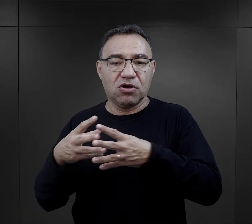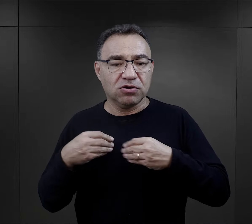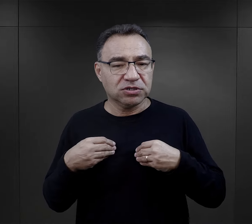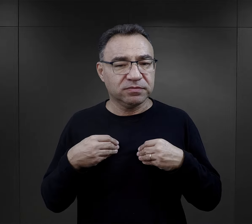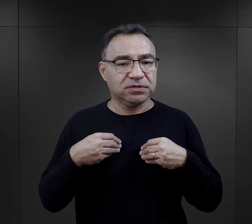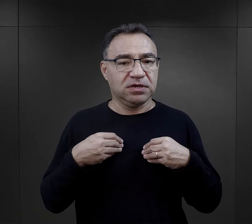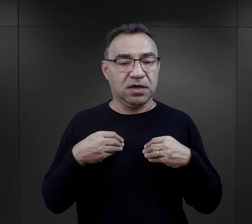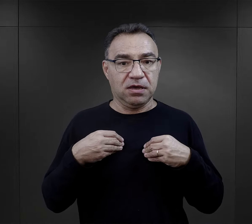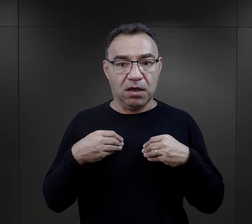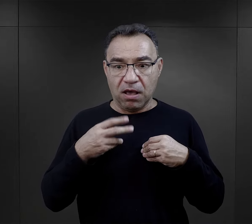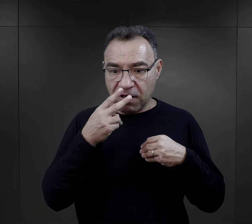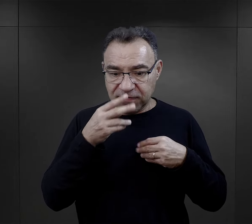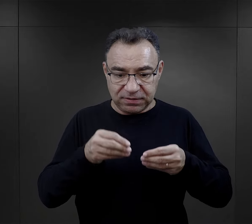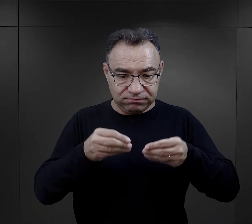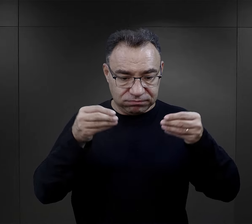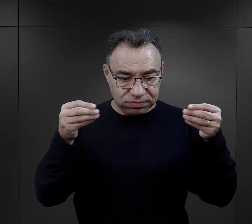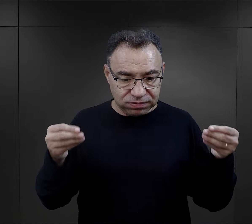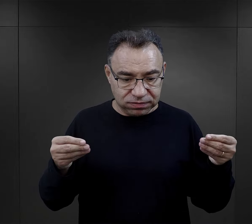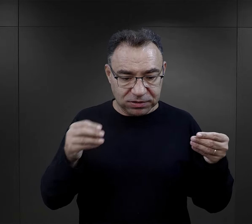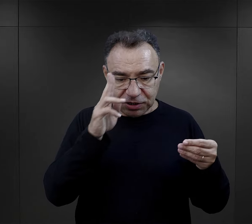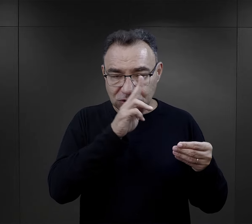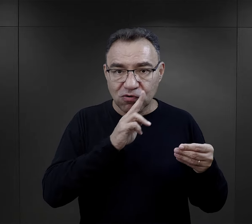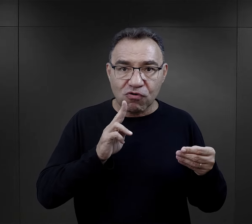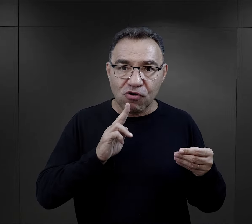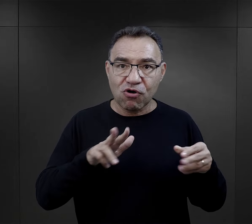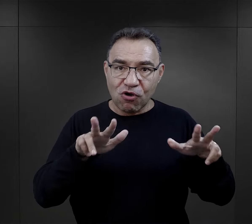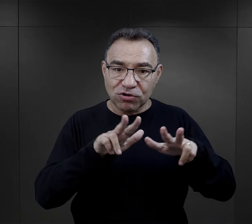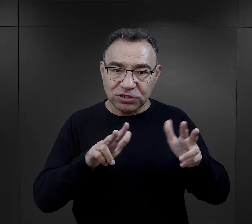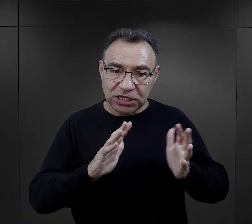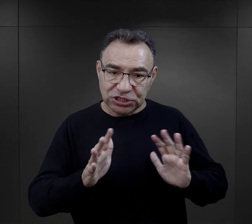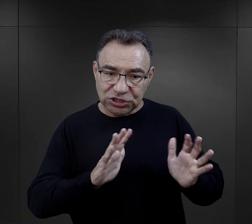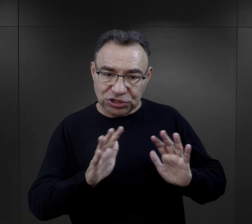do tego więźnia, więc widząc tą troskę rodziny,